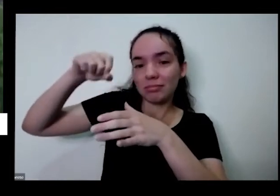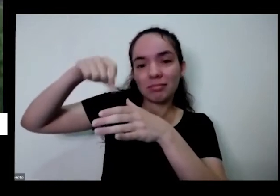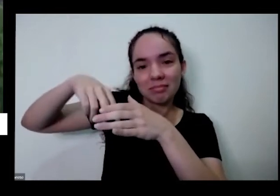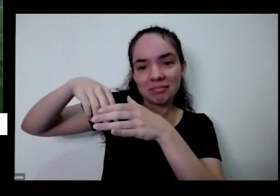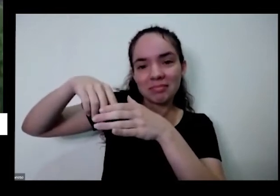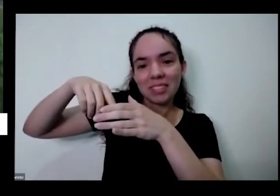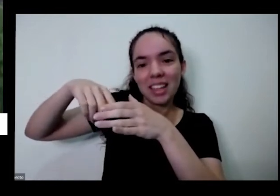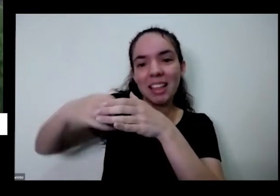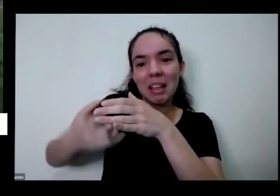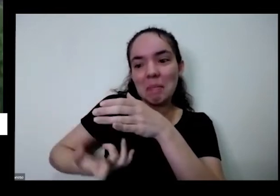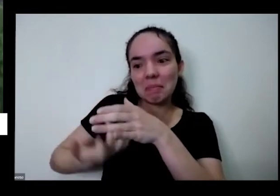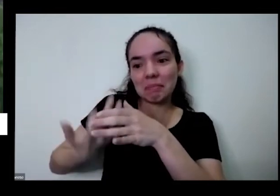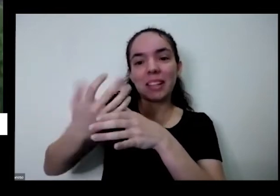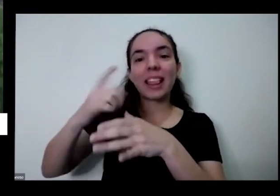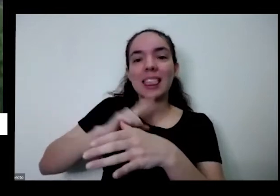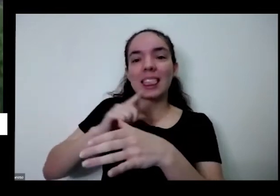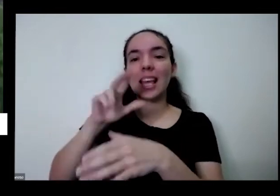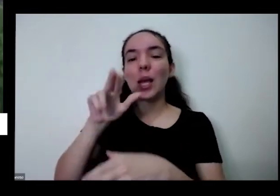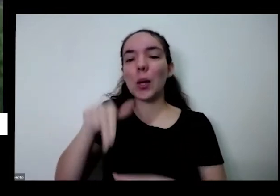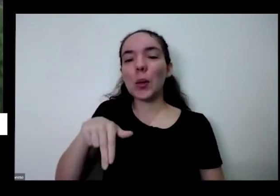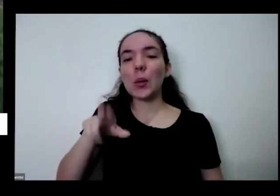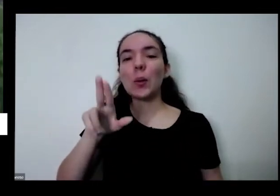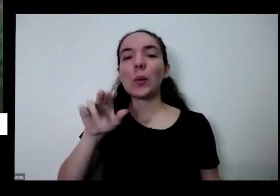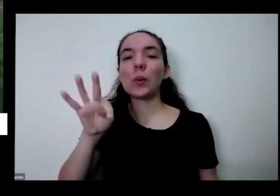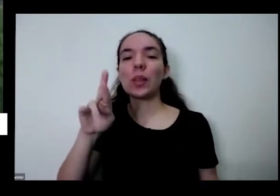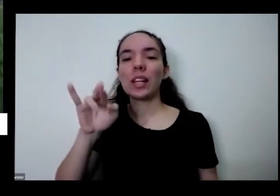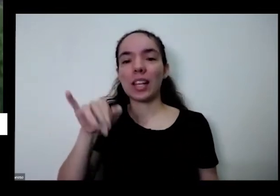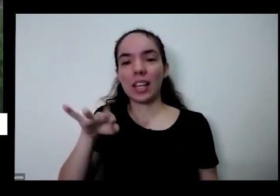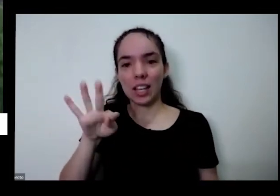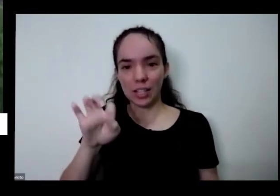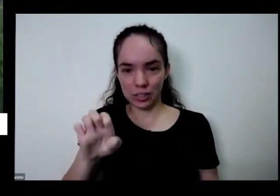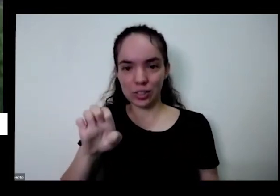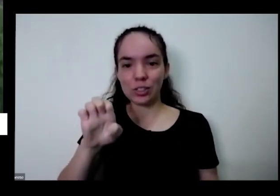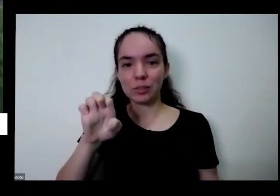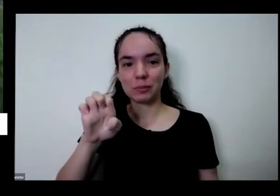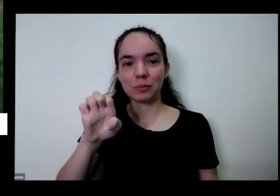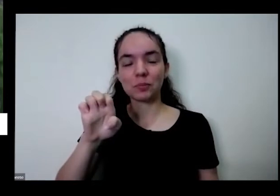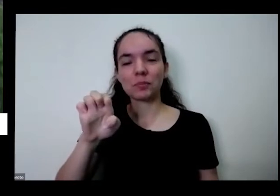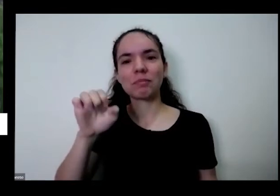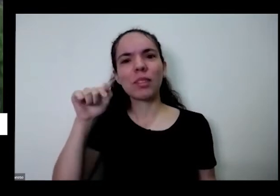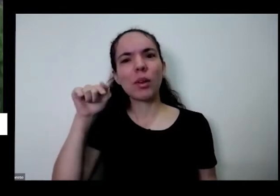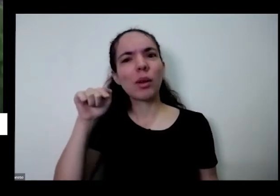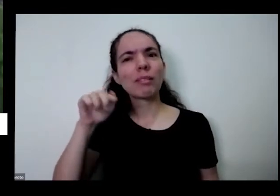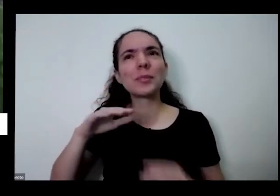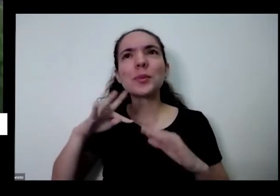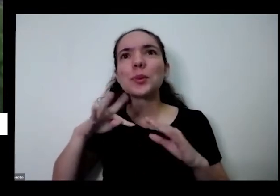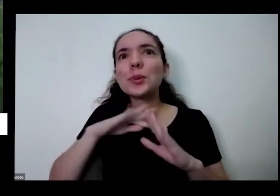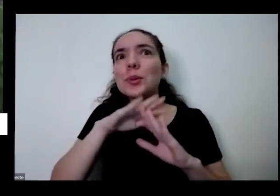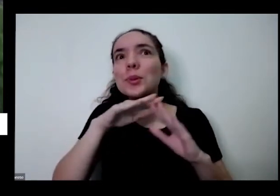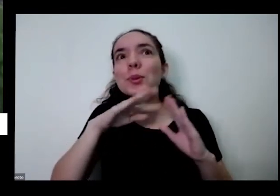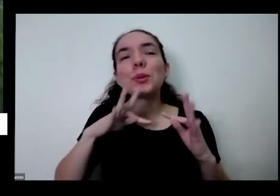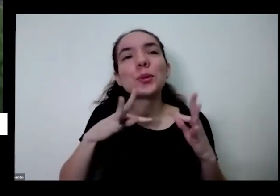a planta vai precisar para crescer então é tudo isso é generosidade da natureza são presentes